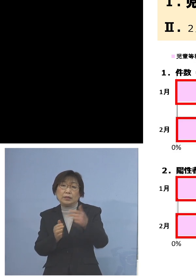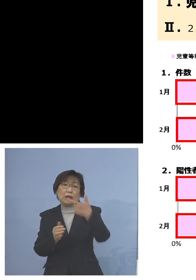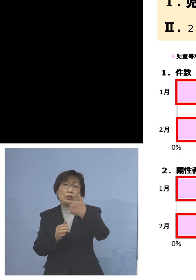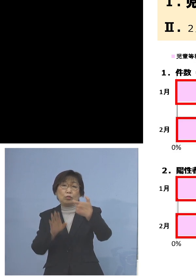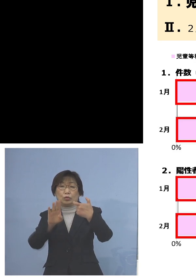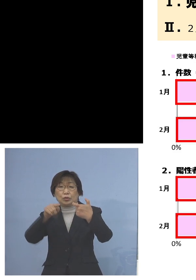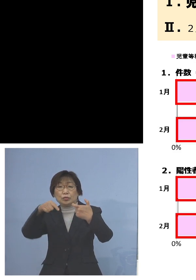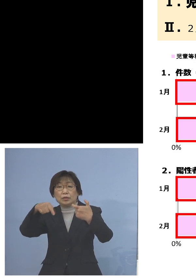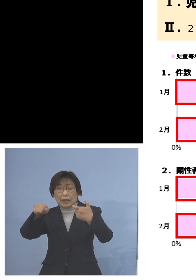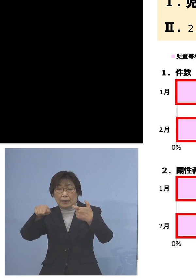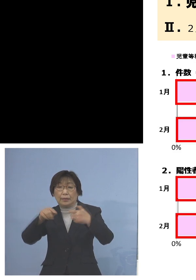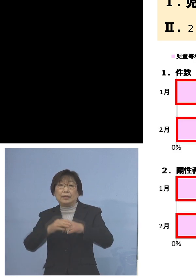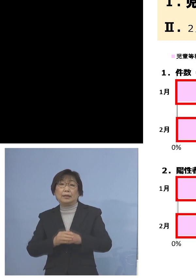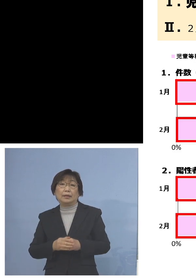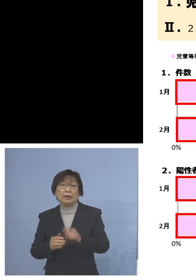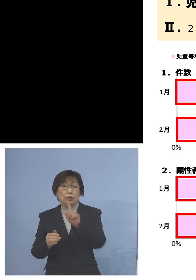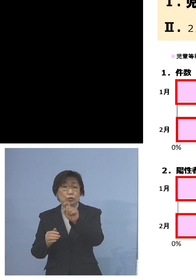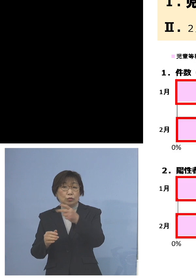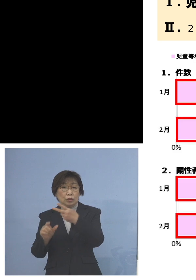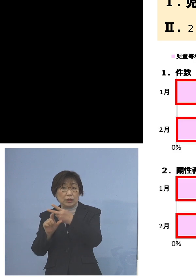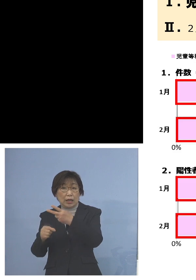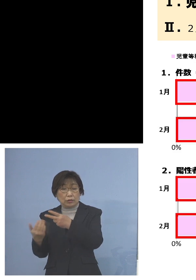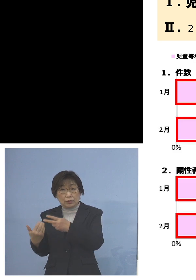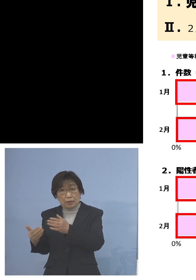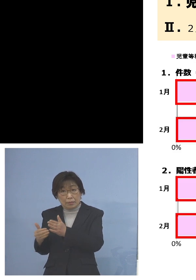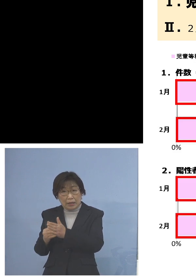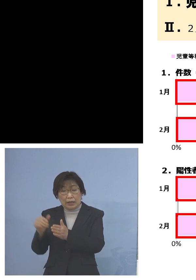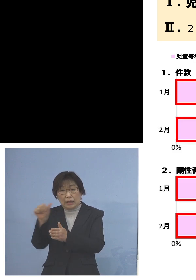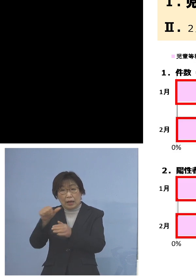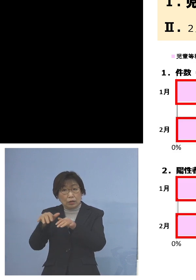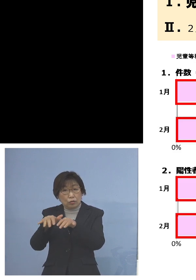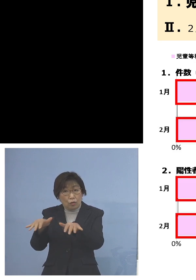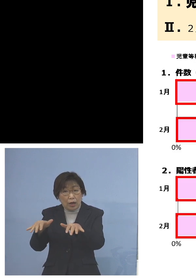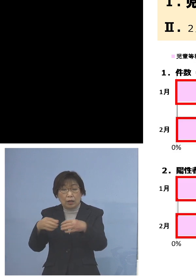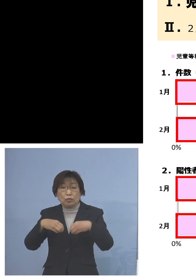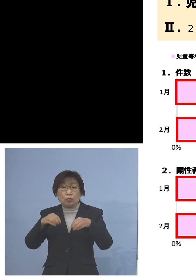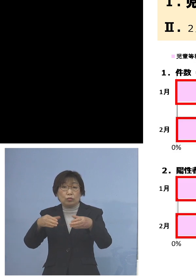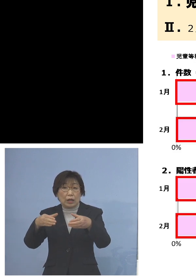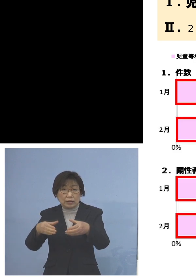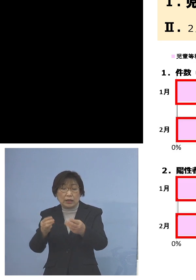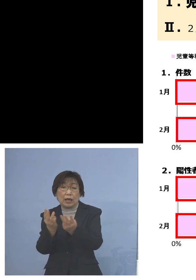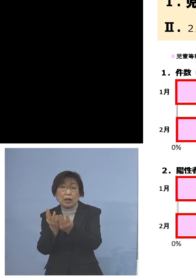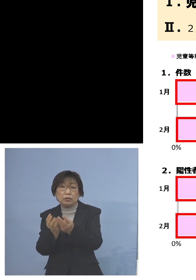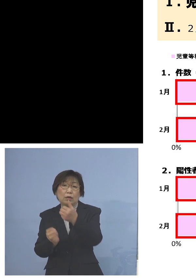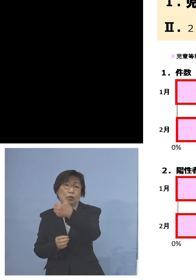12月までの「第5波」までで起こった クラスターは58件